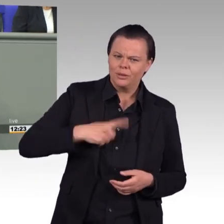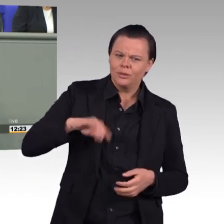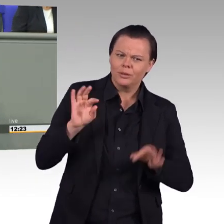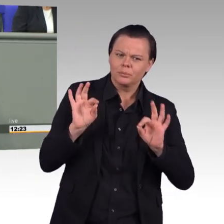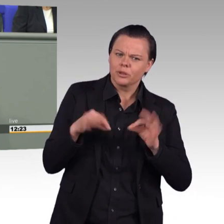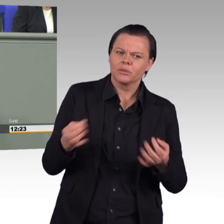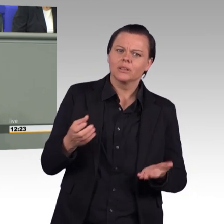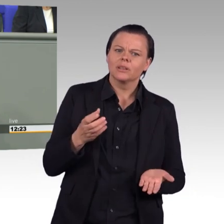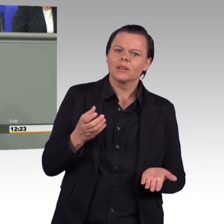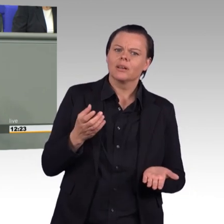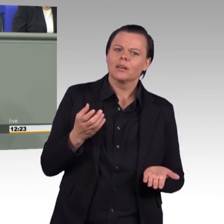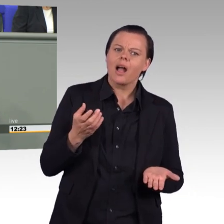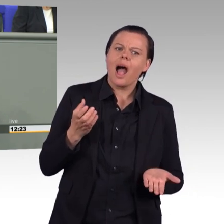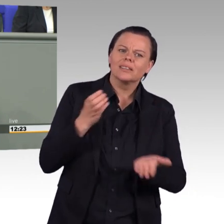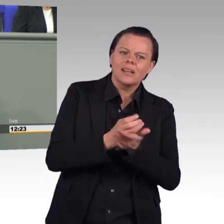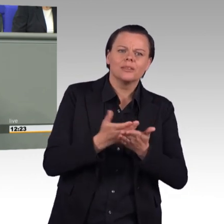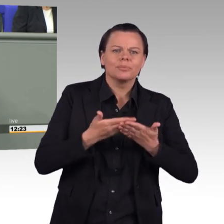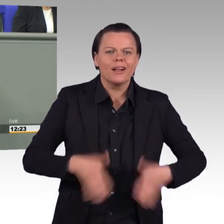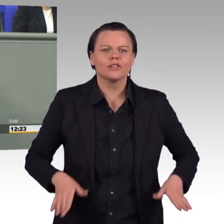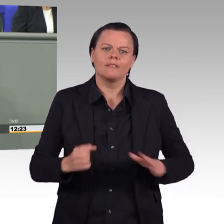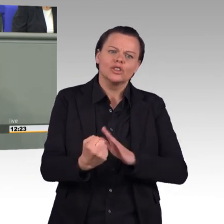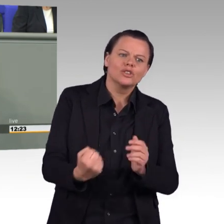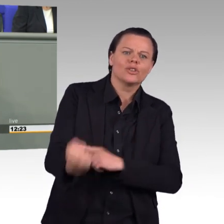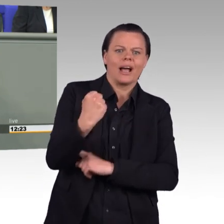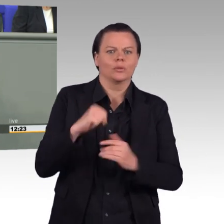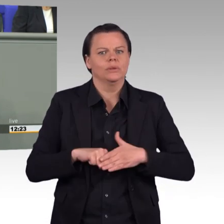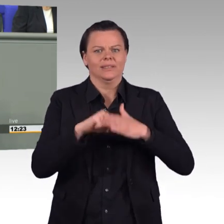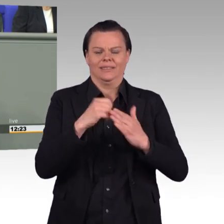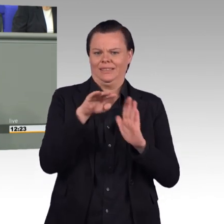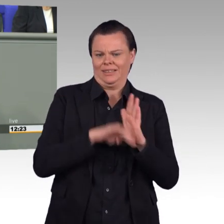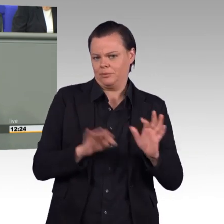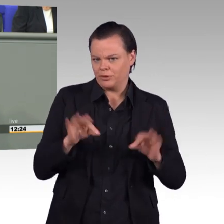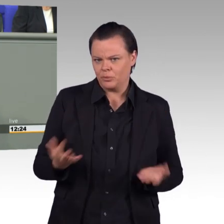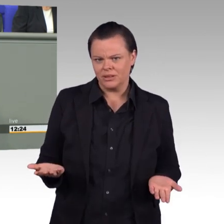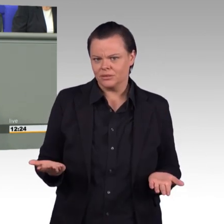Erzieherinnen und Erzieher zum Beispiel, Altenpflegerinnen und Altenpfleger, Krankenschwestern und-pfleger.